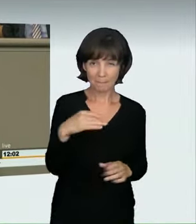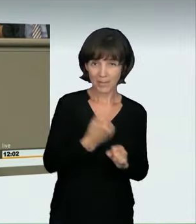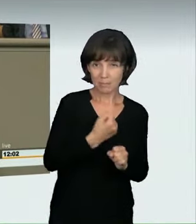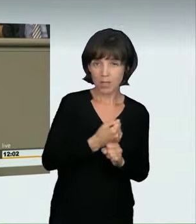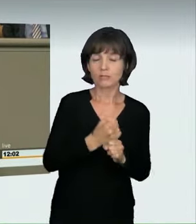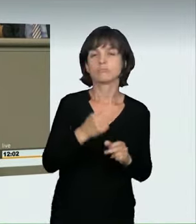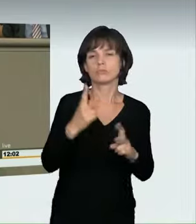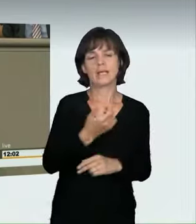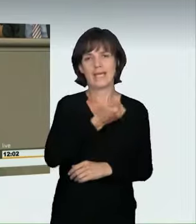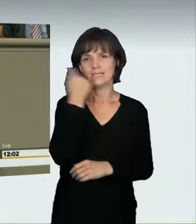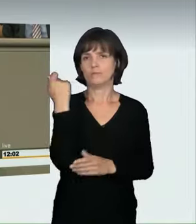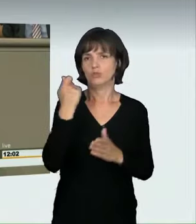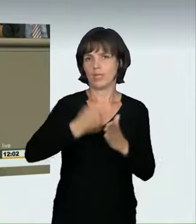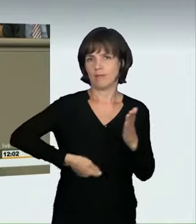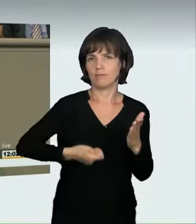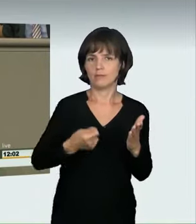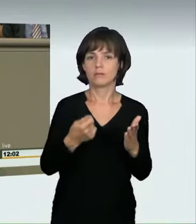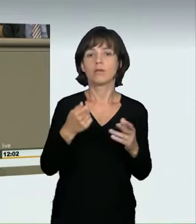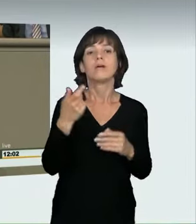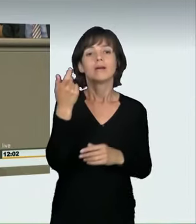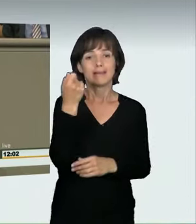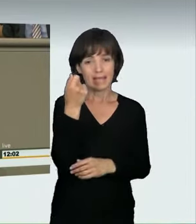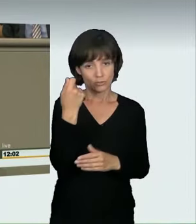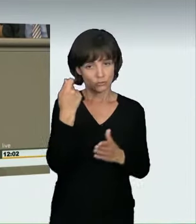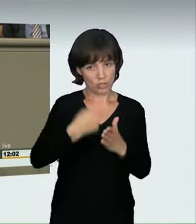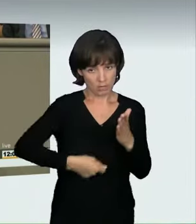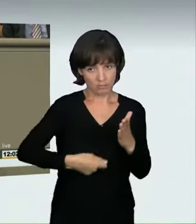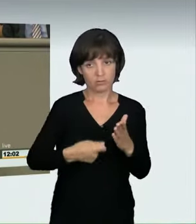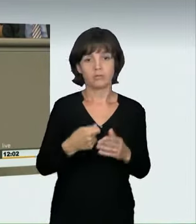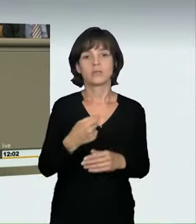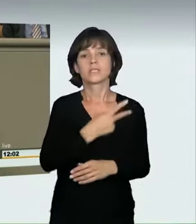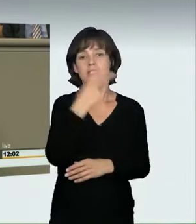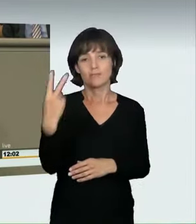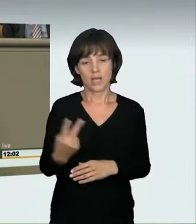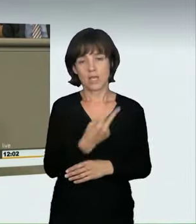oder Geldstrafe ist bereits für den Grundtatbestand vorgesehen. Wer darüber hinaus Leib, Leben oder fremde Sachen